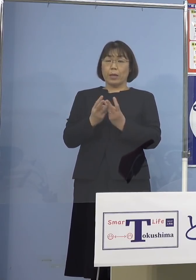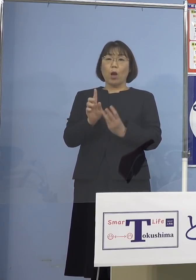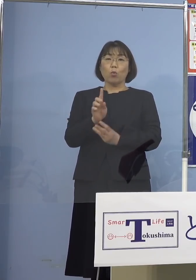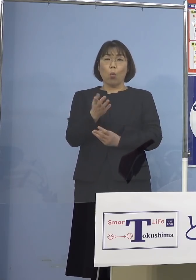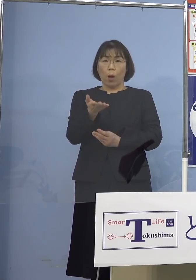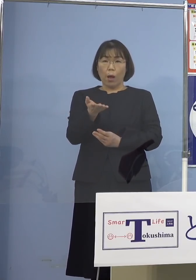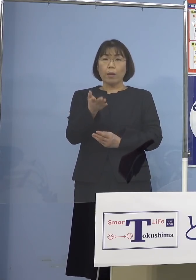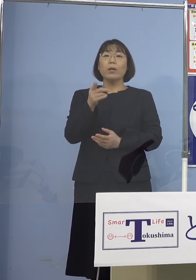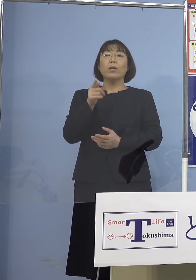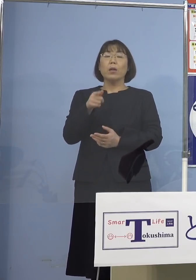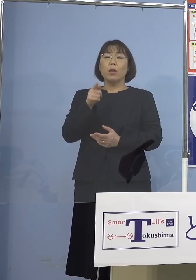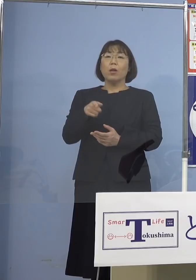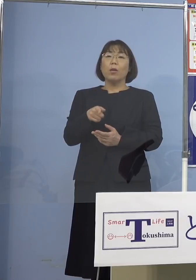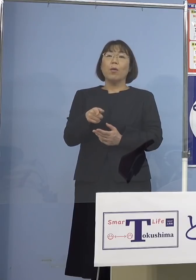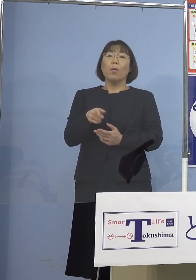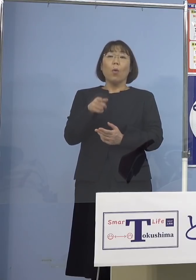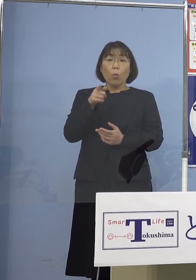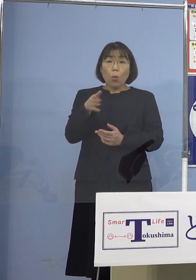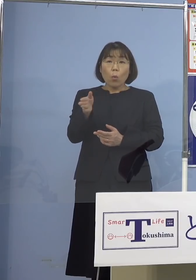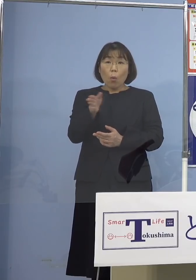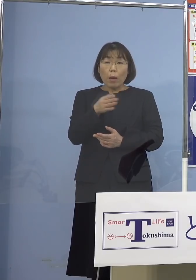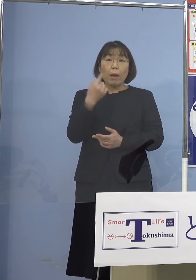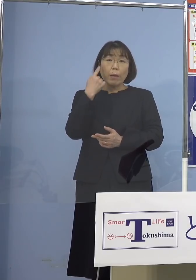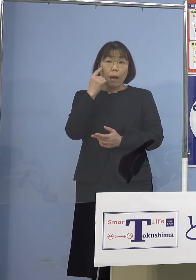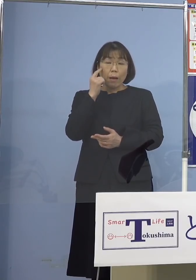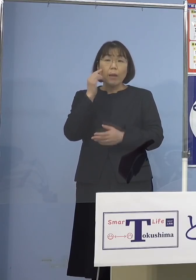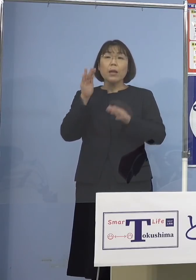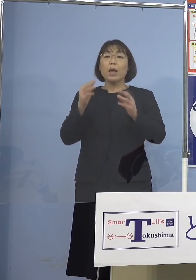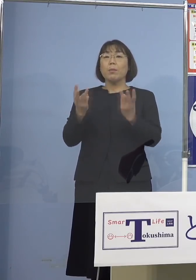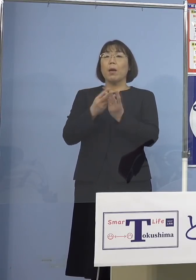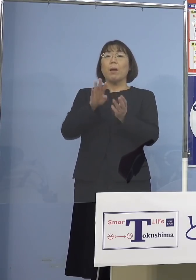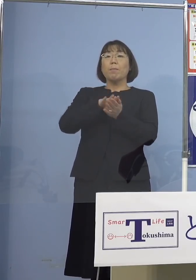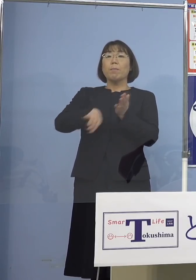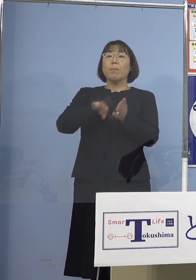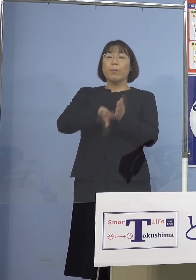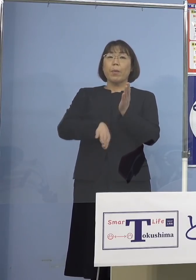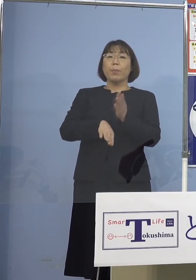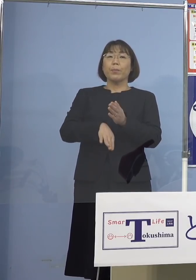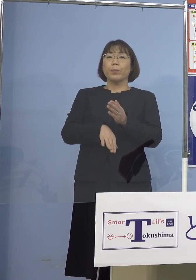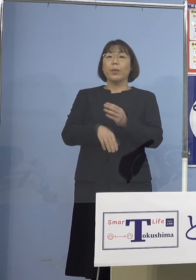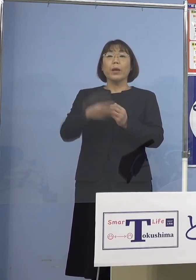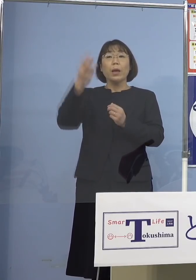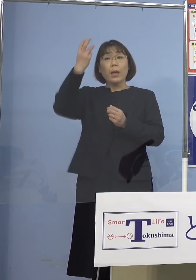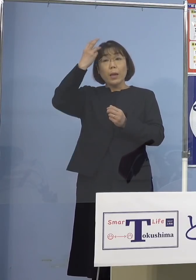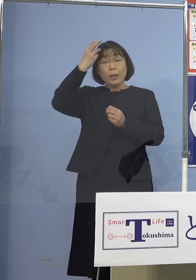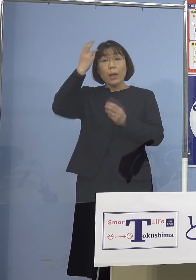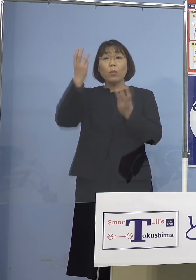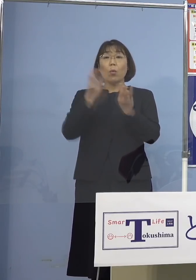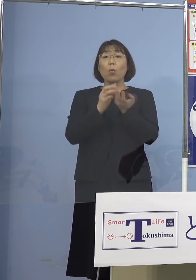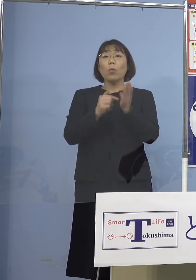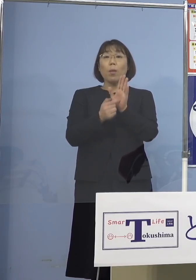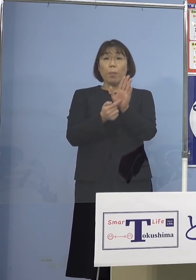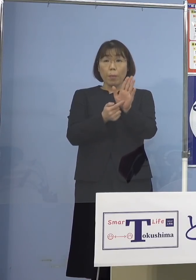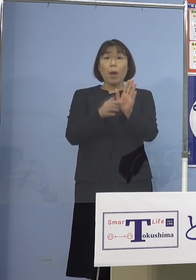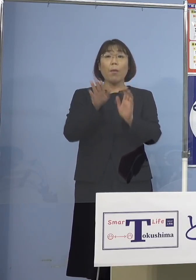こういったところから入ったんですね 今、全部その数を飛ばしちゃった ただ参考までに何人ということは 必ず申し上げますがね